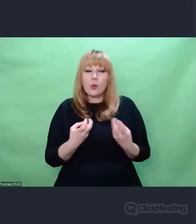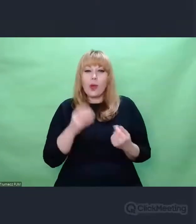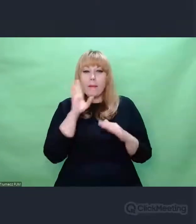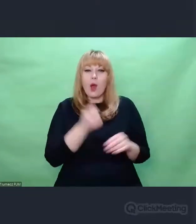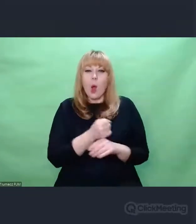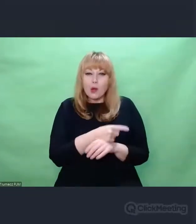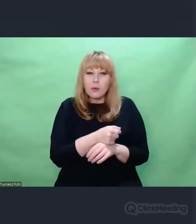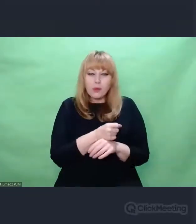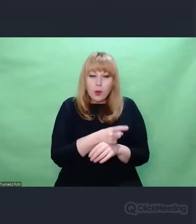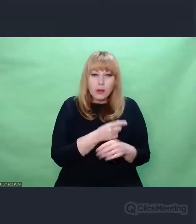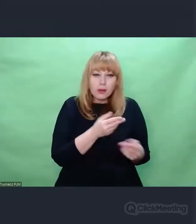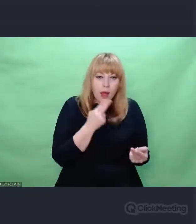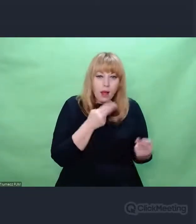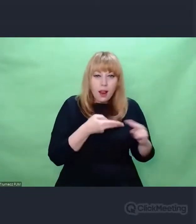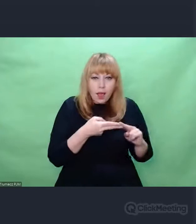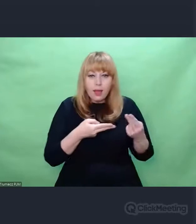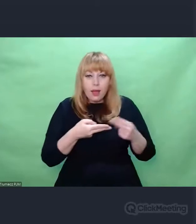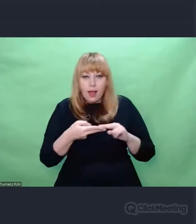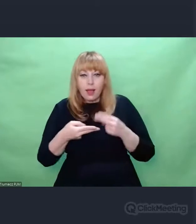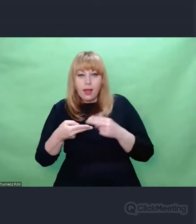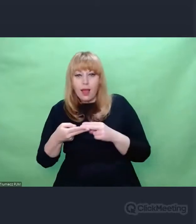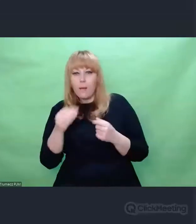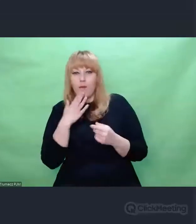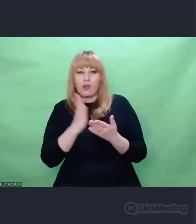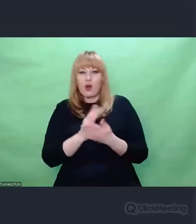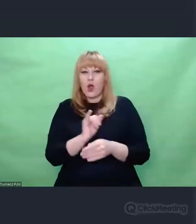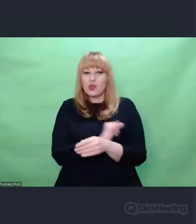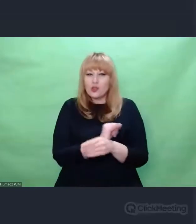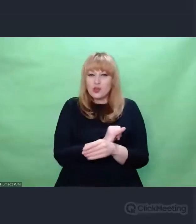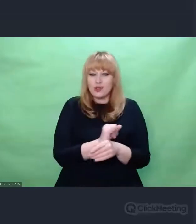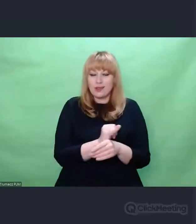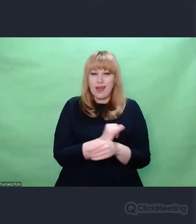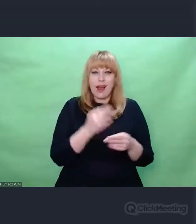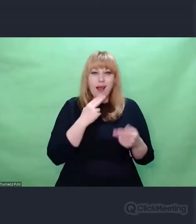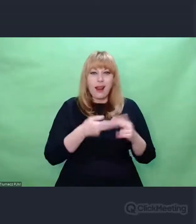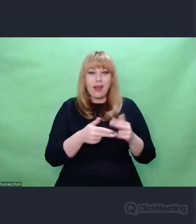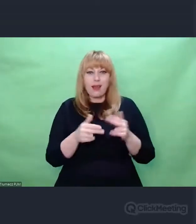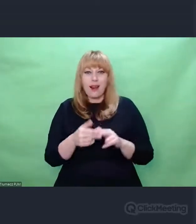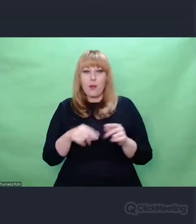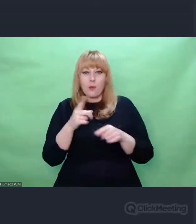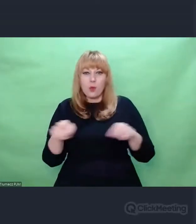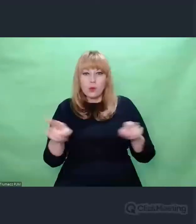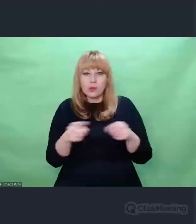inżynierem co najwyżej - tak mówił o sobie Eugeniusz Rudnik z dystansem,